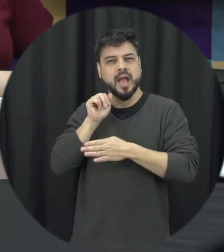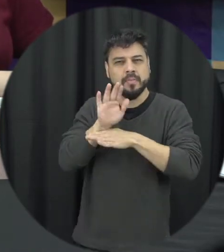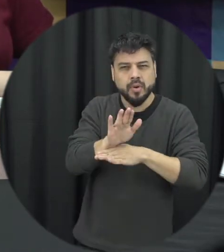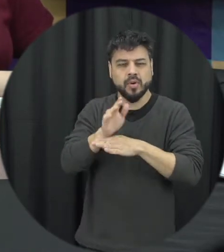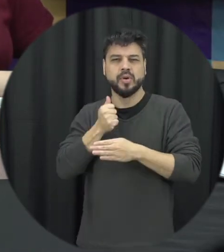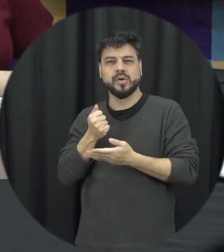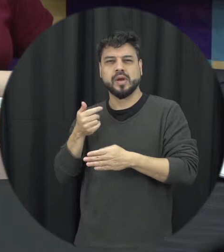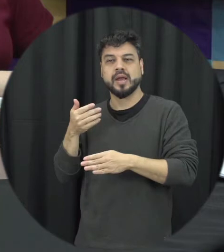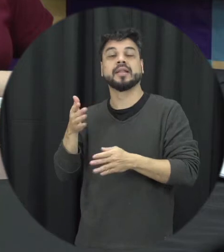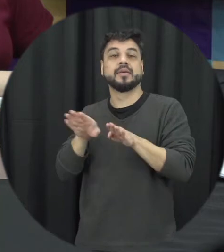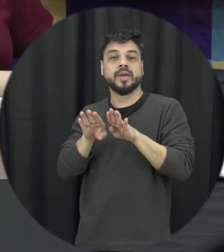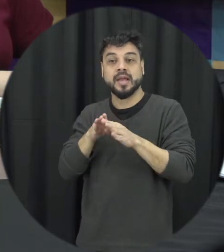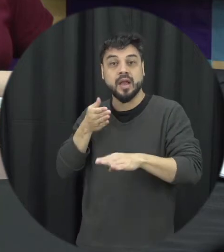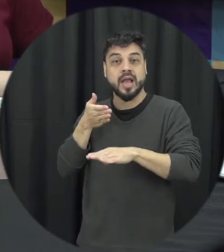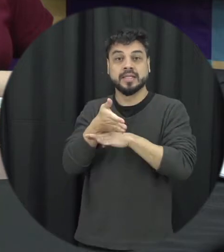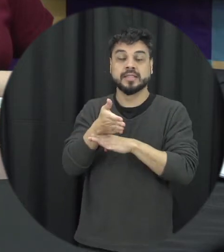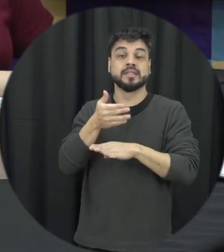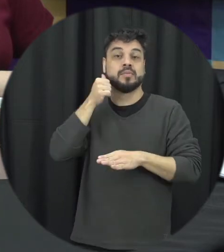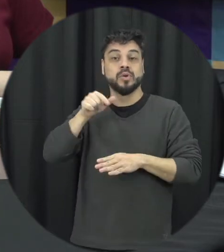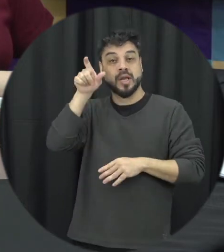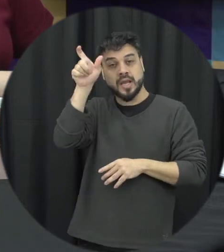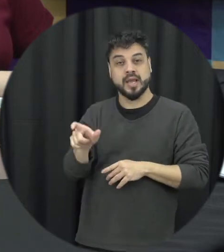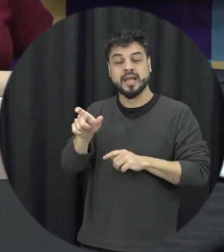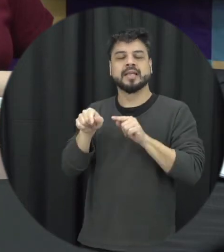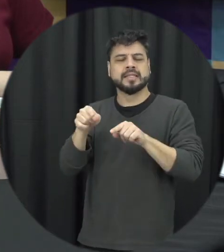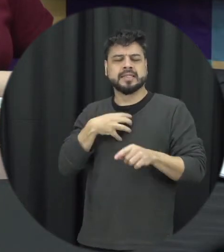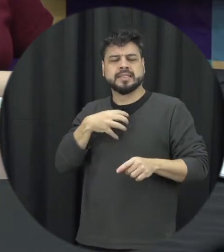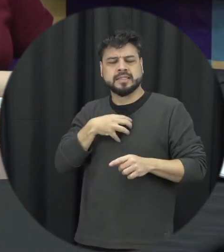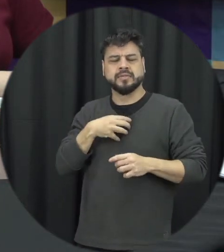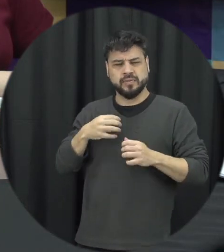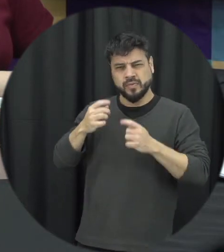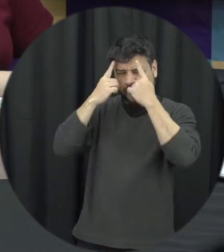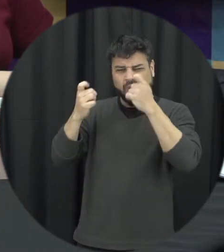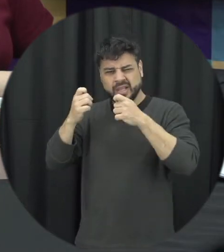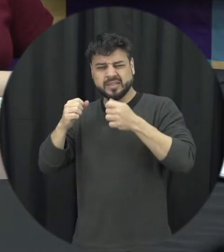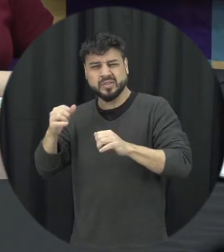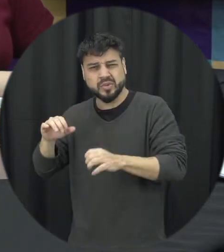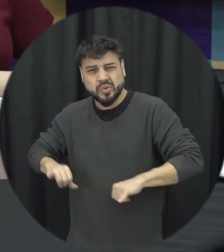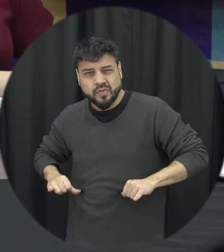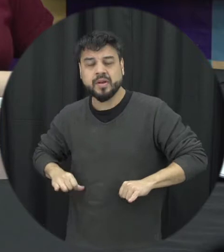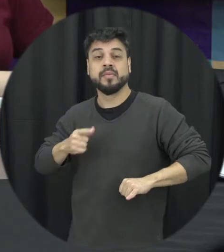acesso para essa mulher em situação de violência daquela consiga receber ajuda para que ela consiga